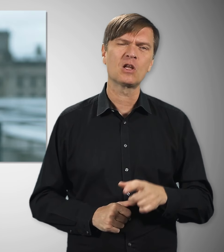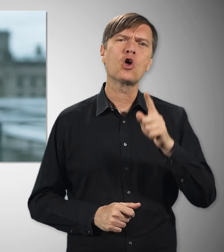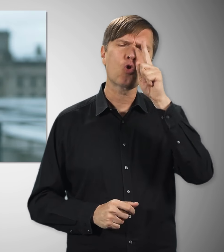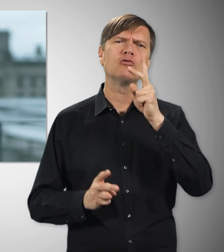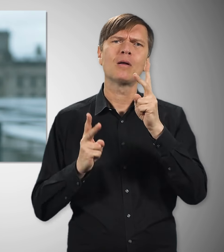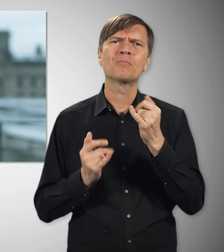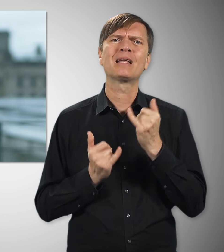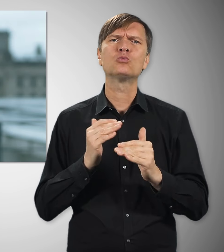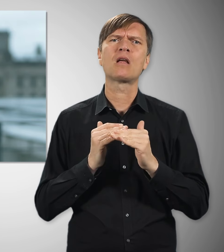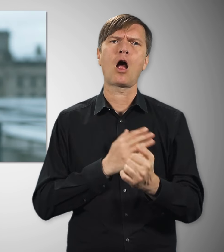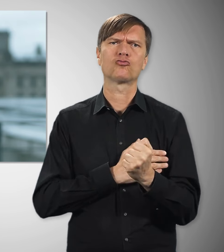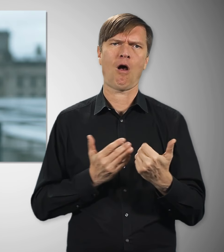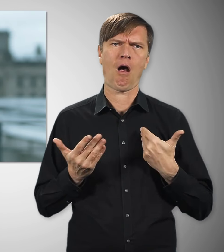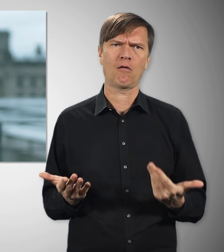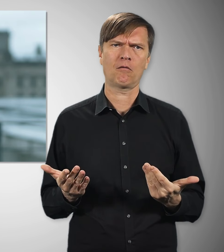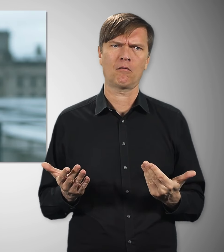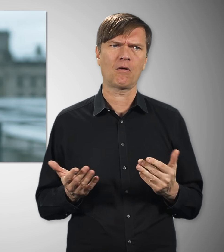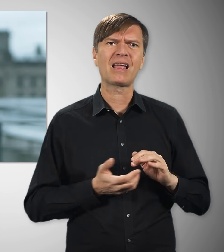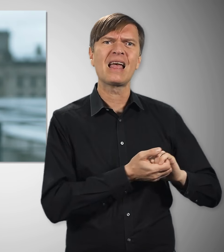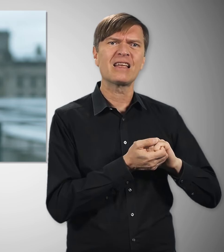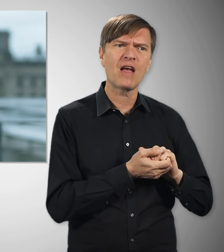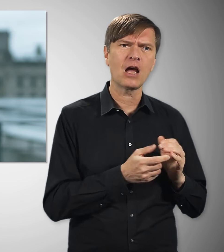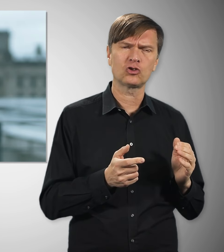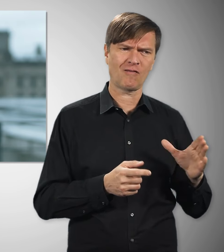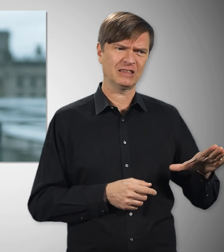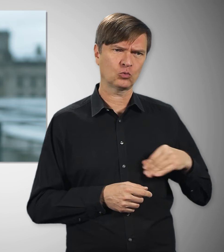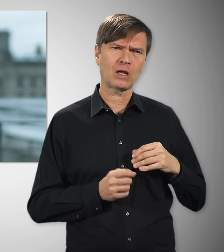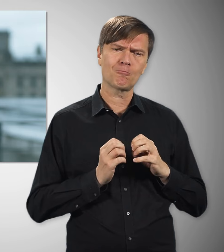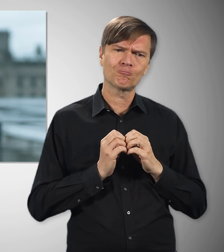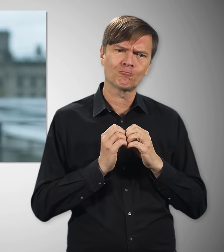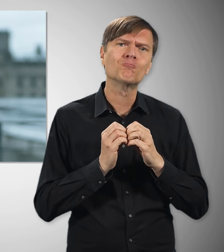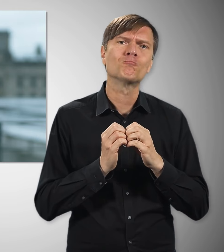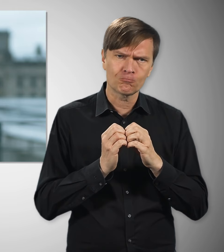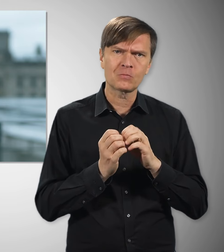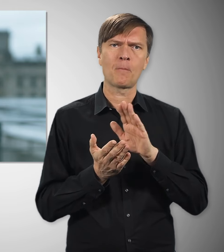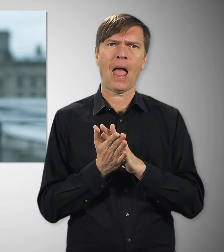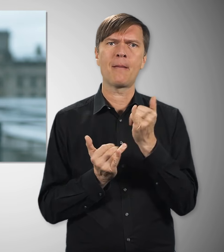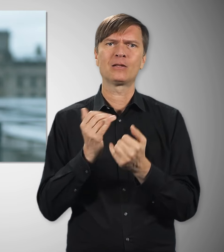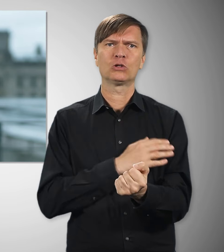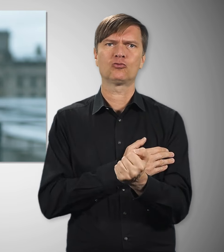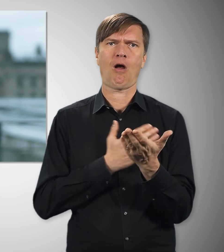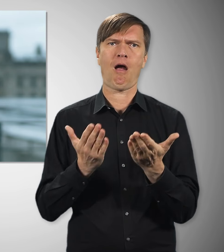Deutschland ist ein starkes Industrieland – gemeinsam mit den Gewerk- schaften kämpfe ich dafür, dass das so bleibt!